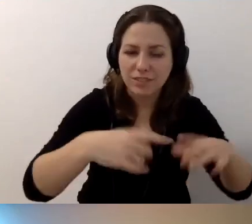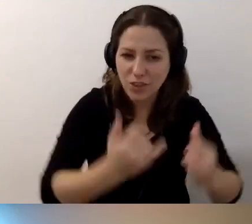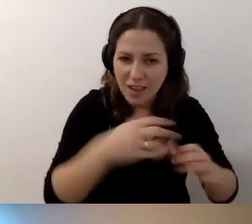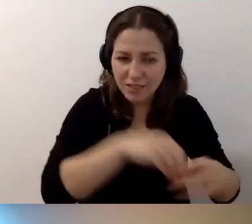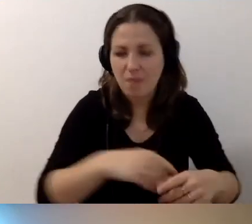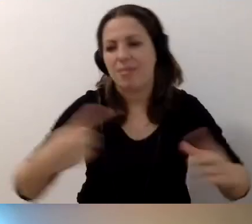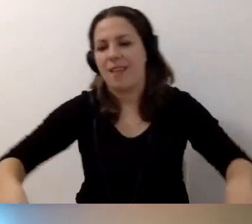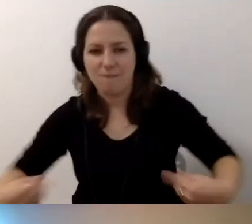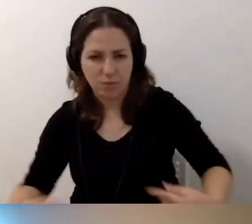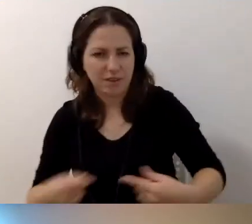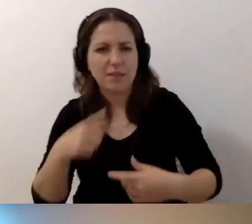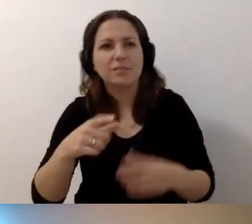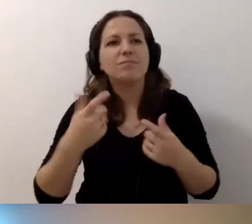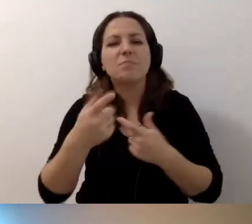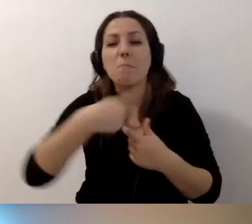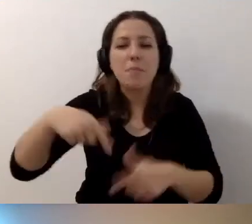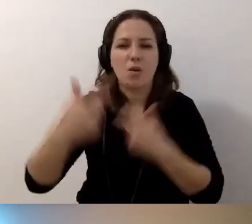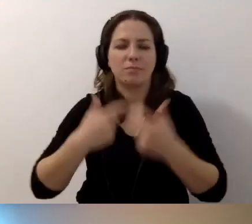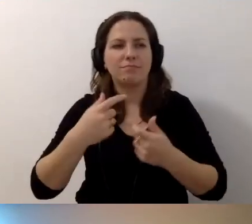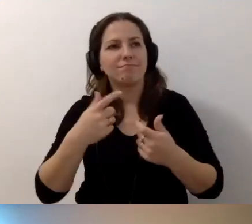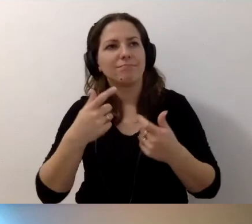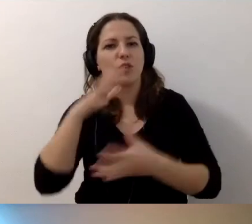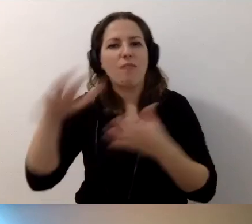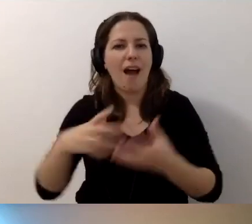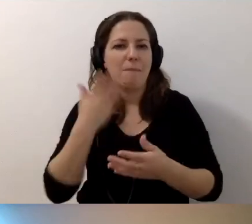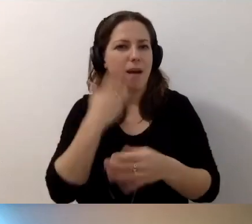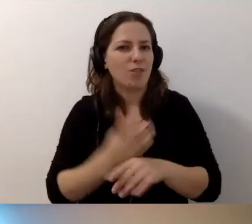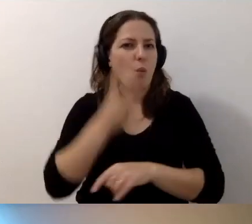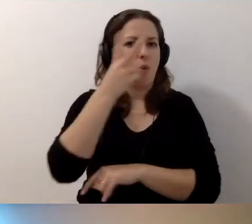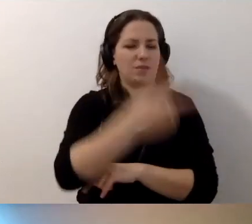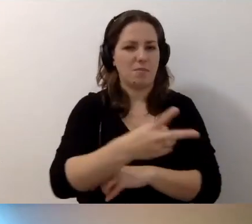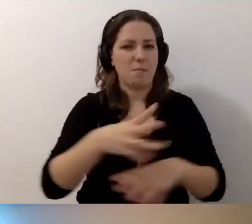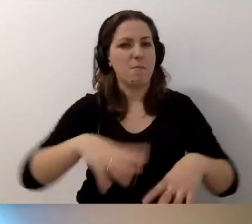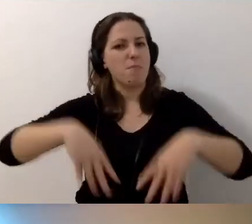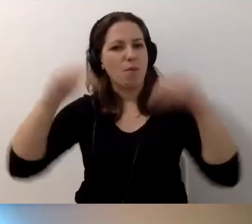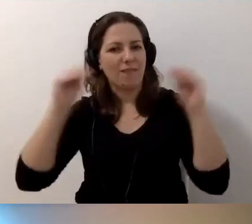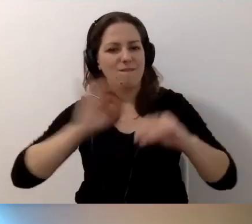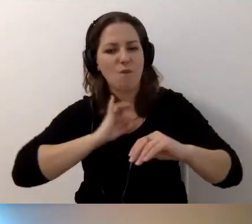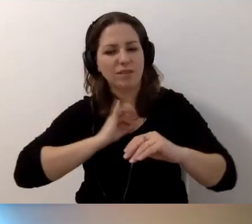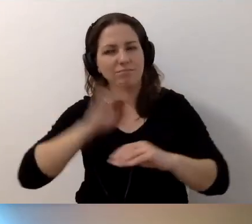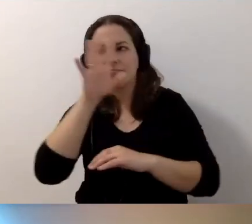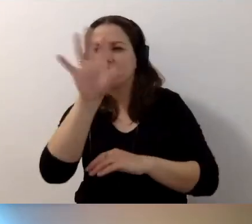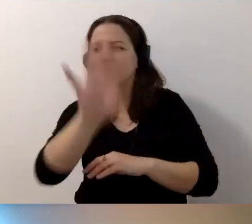Sprawiajmy, żeby świat był bardziej dostępny, zaczynając od własnych obserwacji i reakcji.